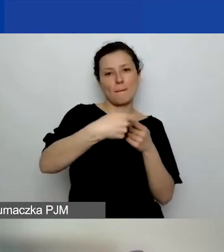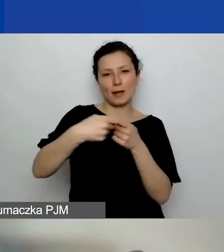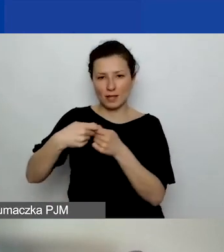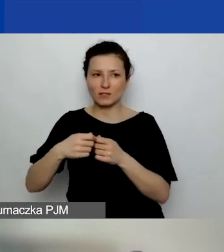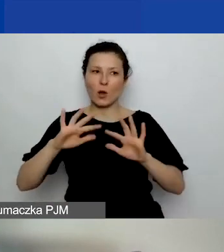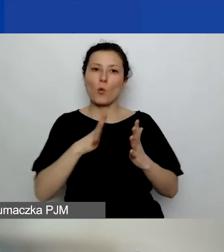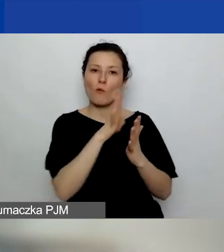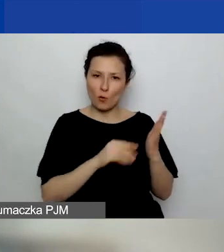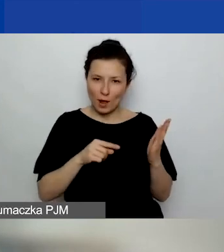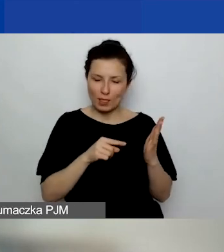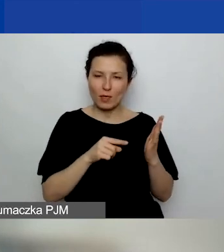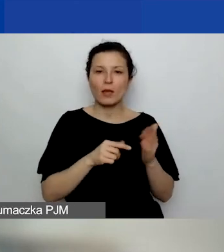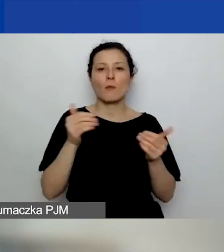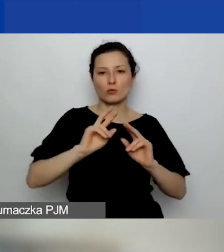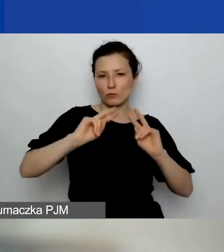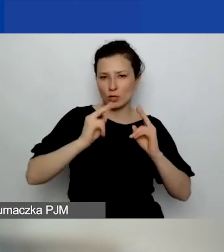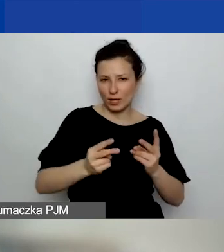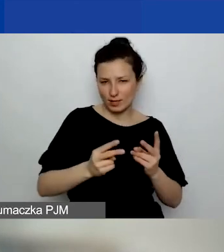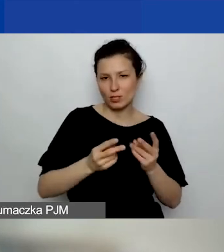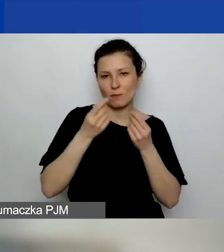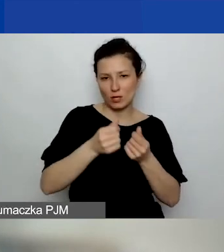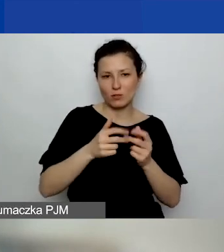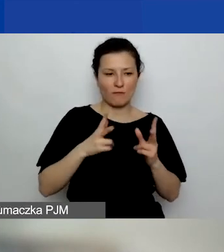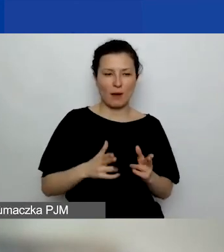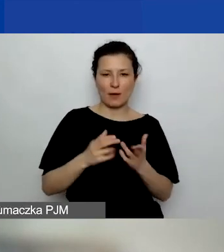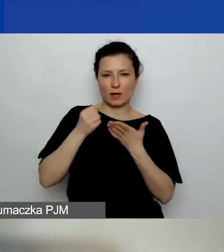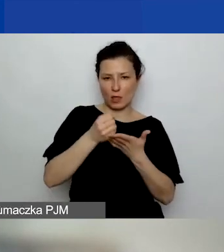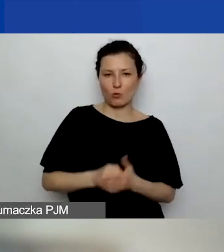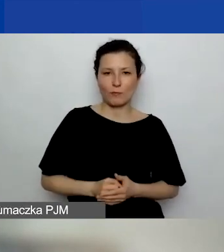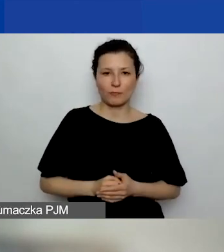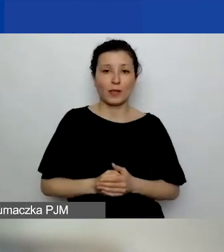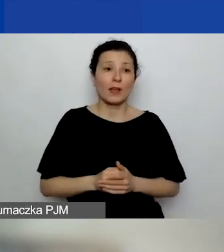można przekazać środki z tego grantu. Tak jak zostaną zaplanowane w budżecie,